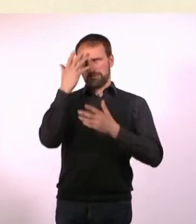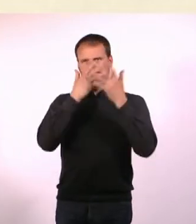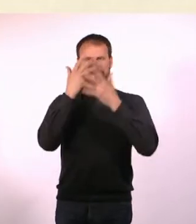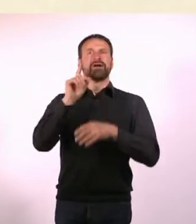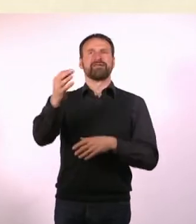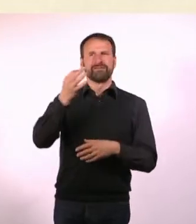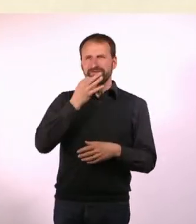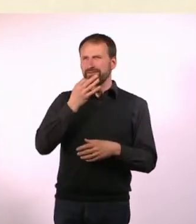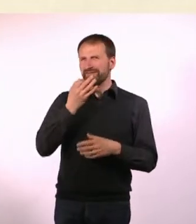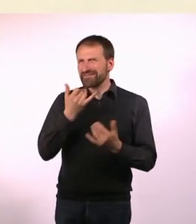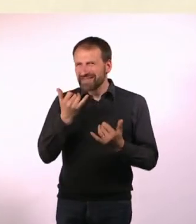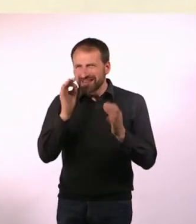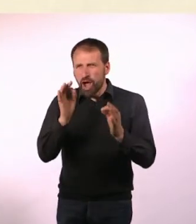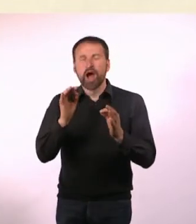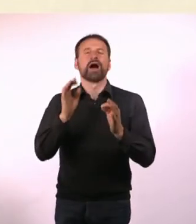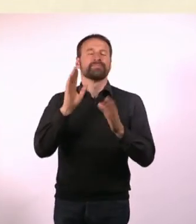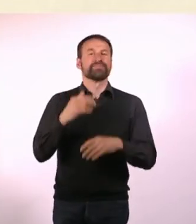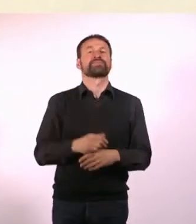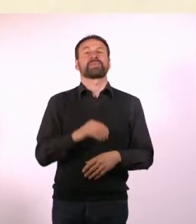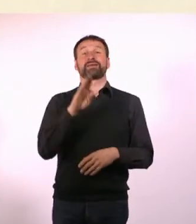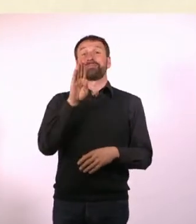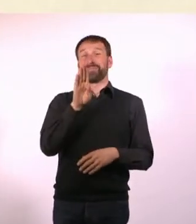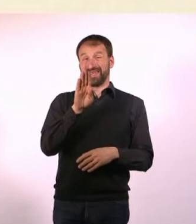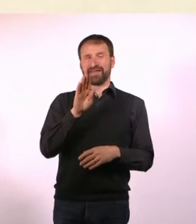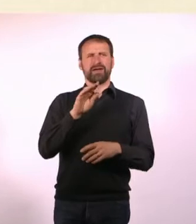Ich habe mir das folgendermaßen erklären lassen: Es steht für Bondage, Sadomaso ...